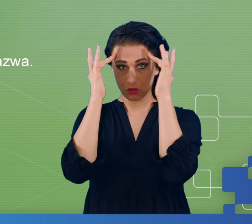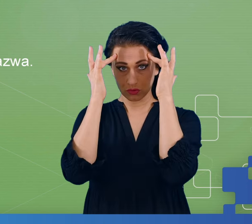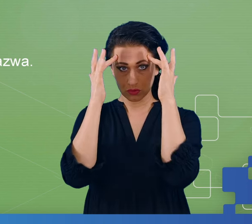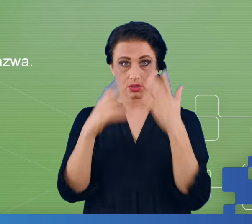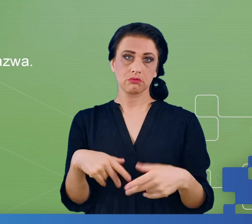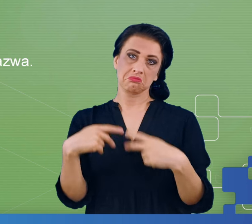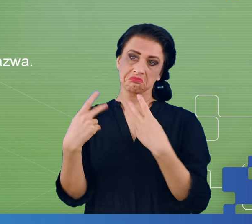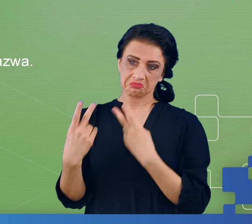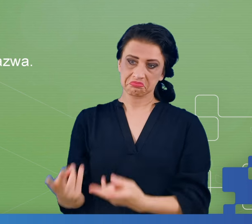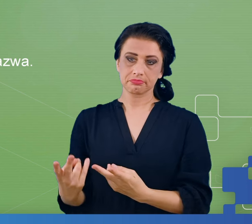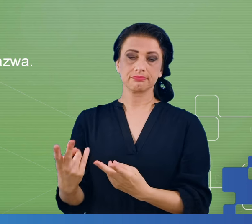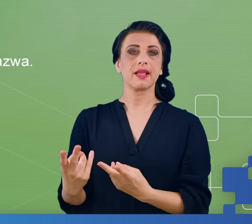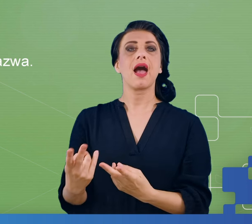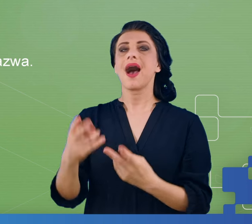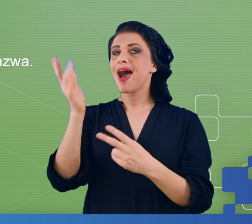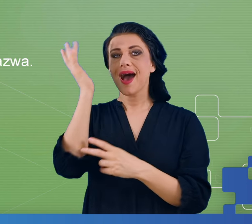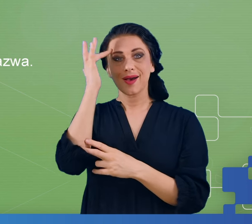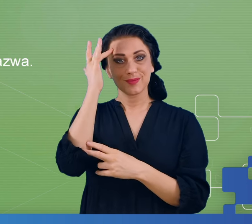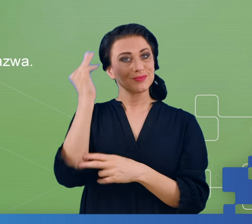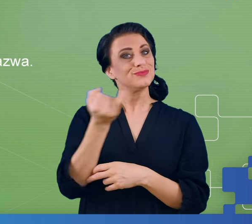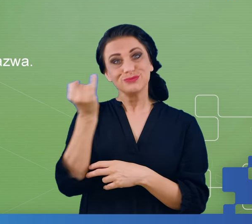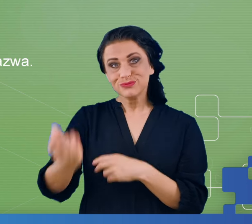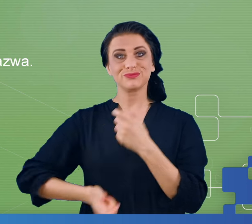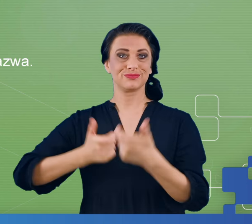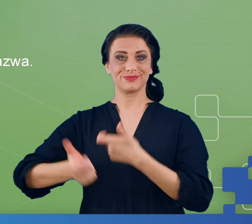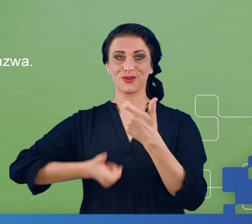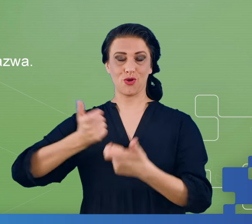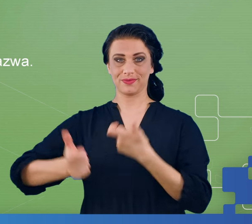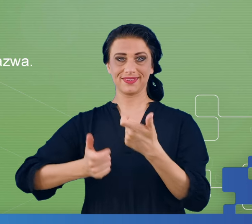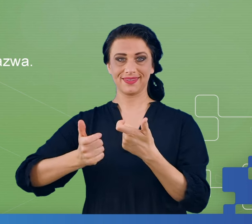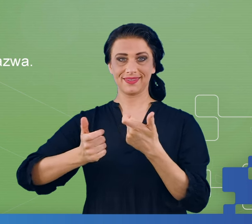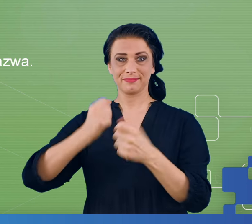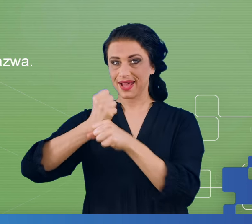Mózg zawsze coś robi, ale zakładamy, że resting state odbywa się